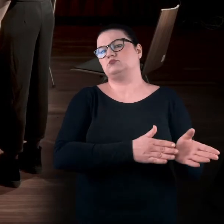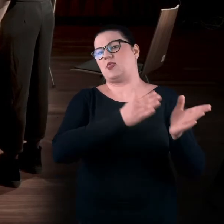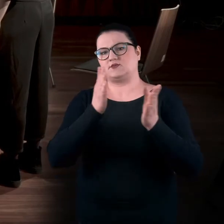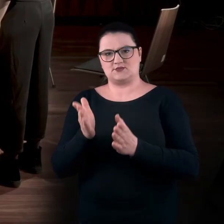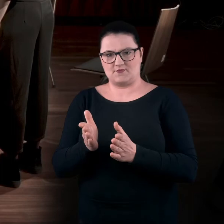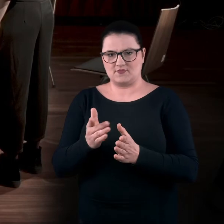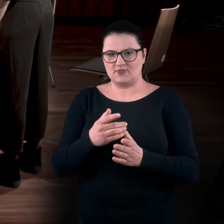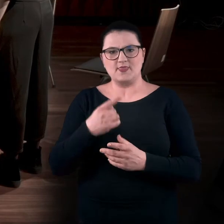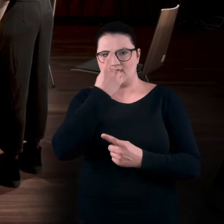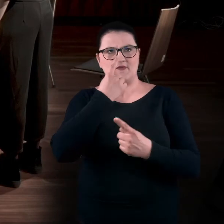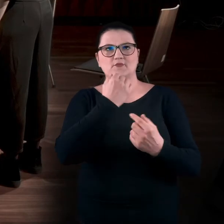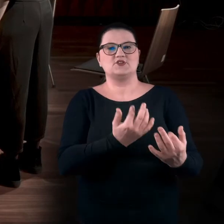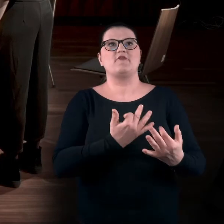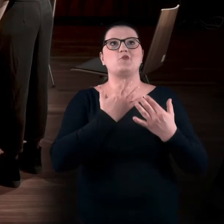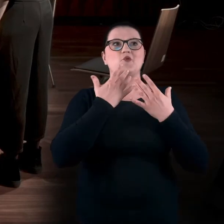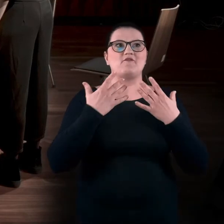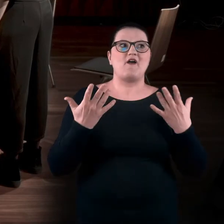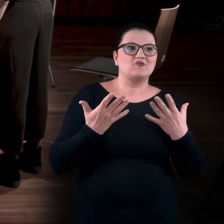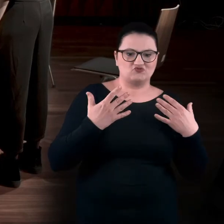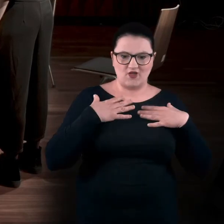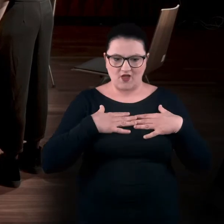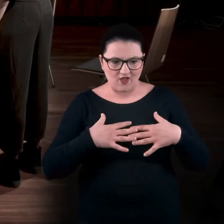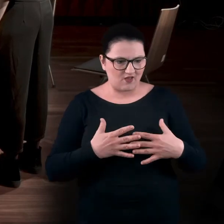Często nie zastanowię się, co to mi robi, gdzie mnie to prowadzi dalej,